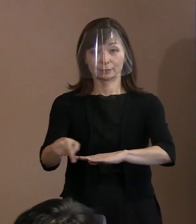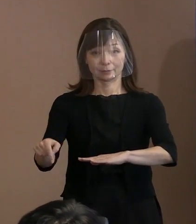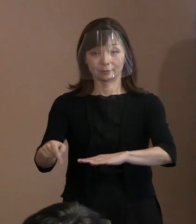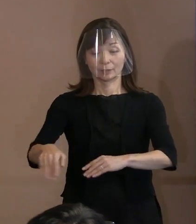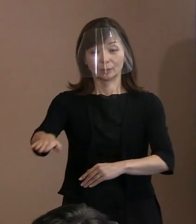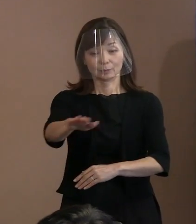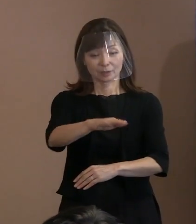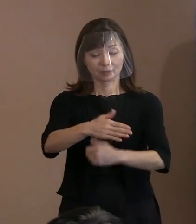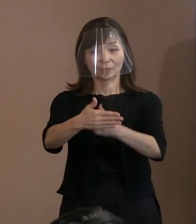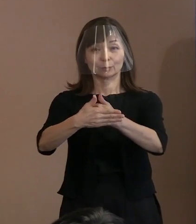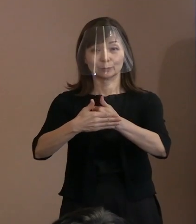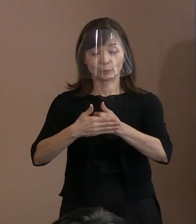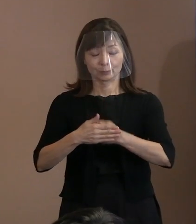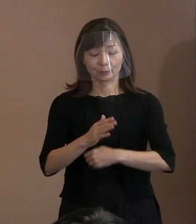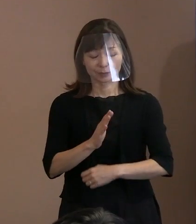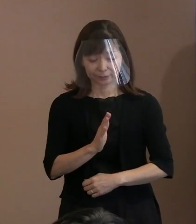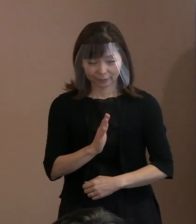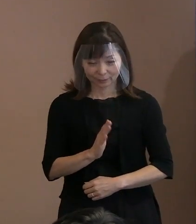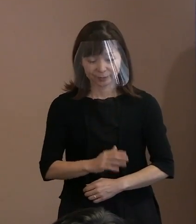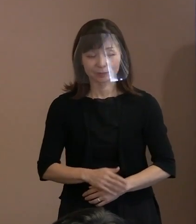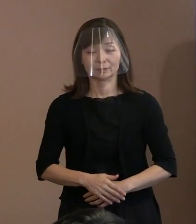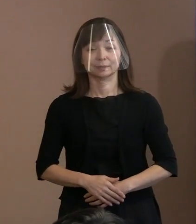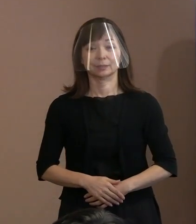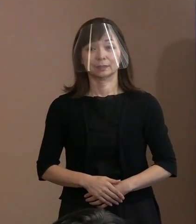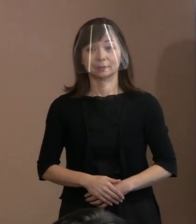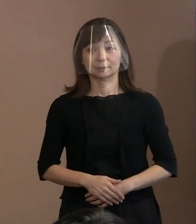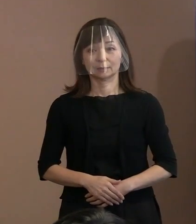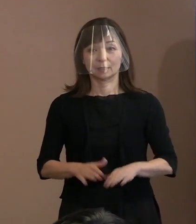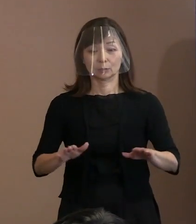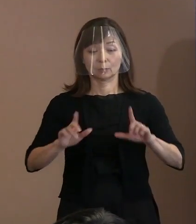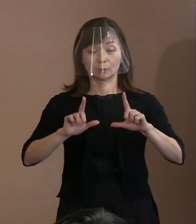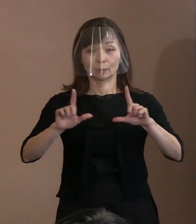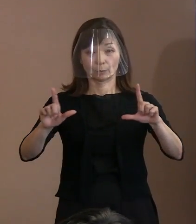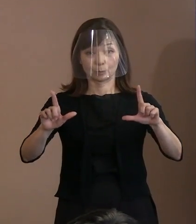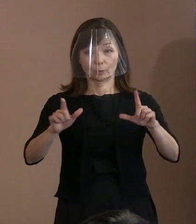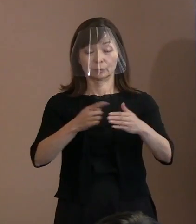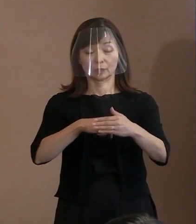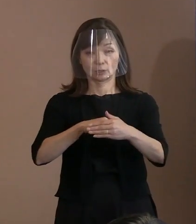■市からの発表案件■